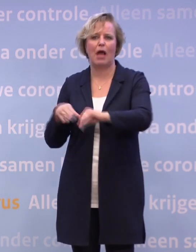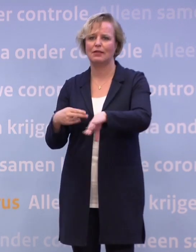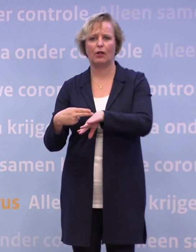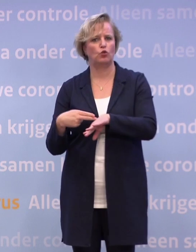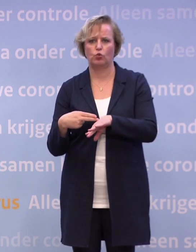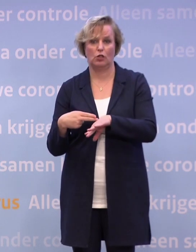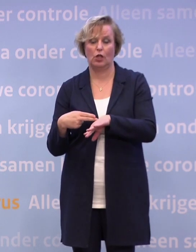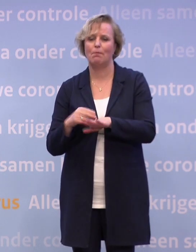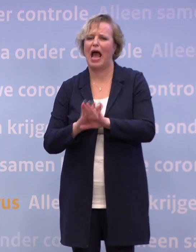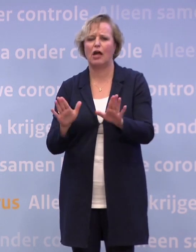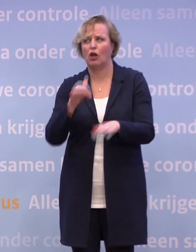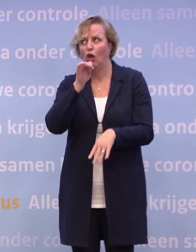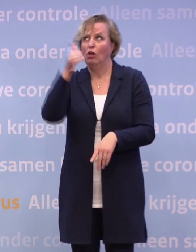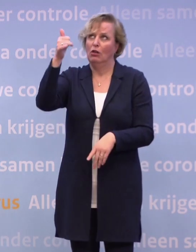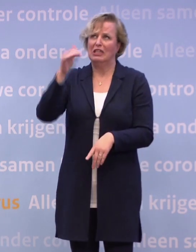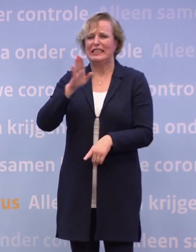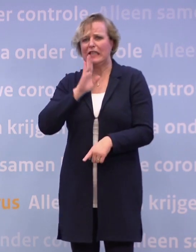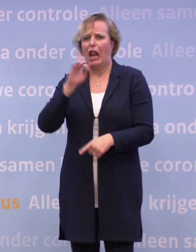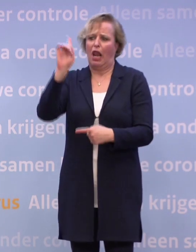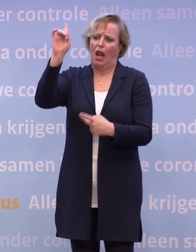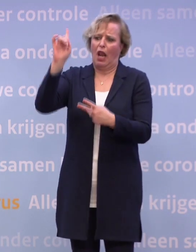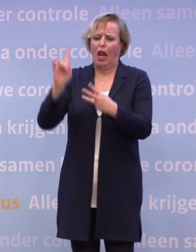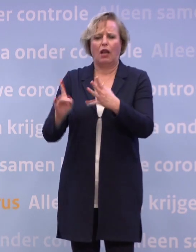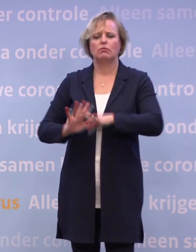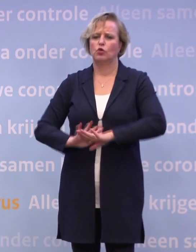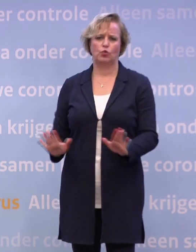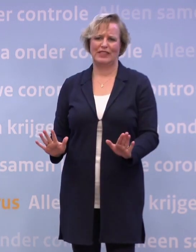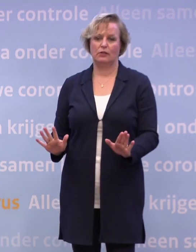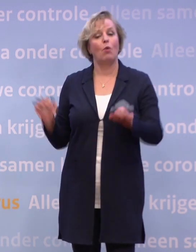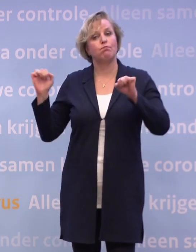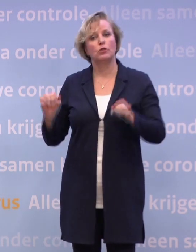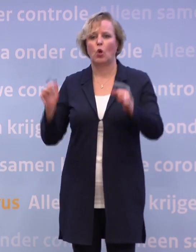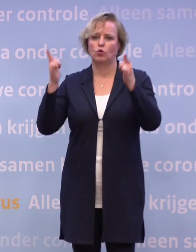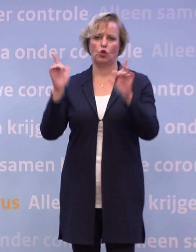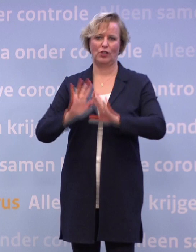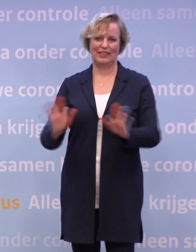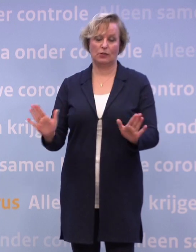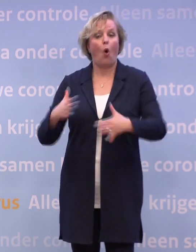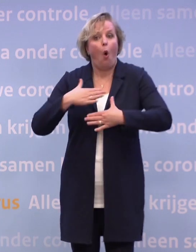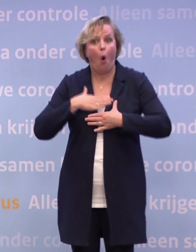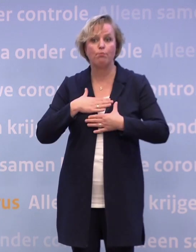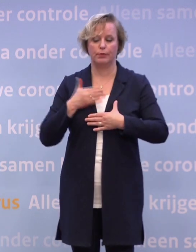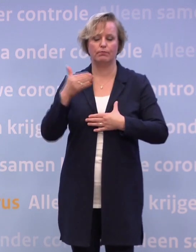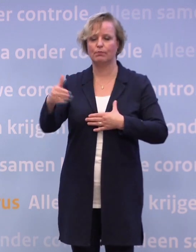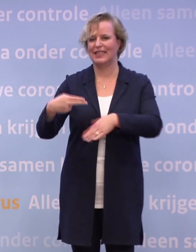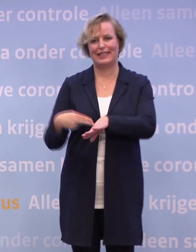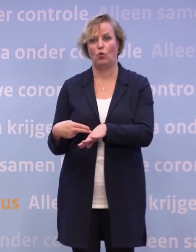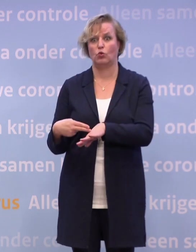Maar laten we stoppen met speculeren over wat er dan eventueel zou kunnen. Er is niets over besloten en we hopen ook niet voor dat besluit te komen. Dus ik kan daar niks zinnigs over zeggen.